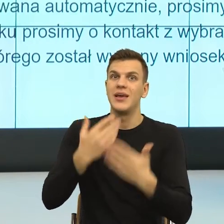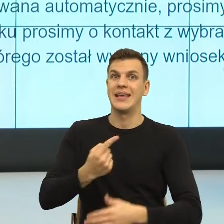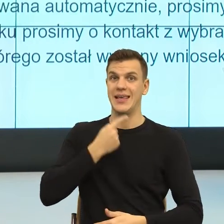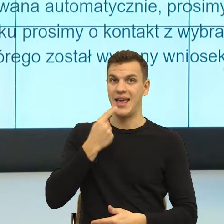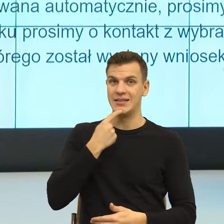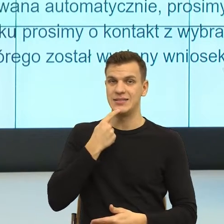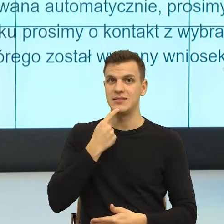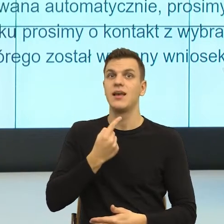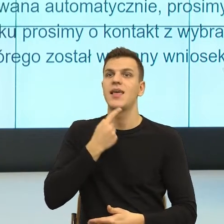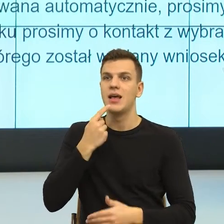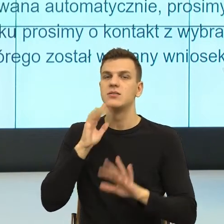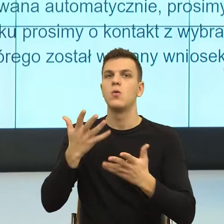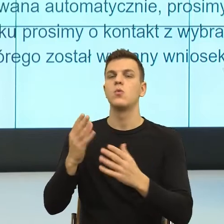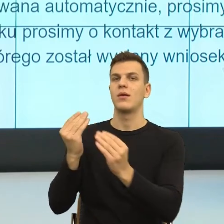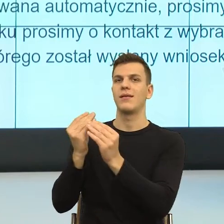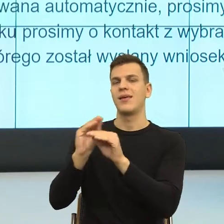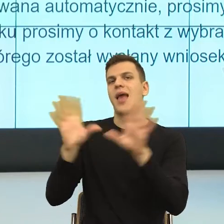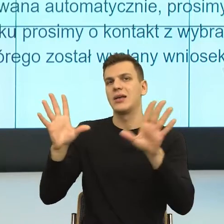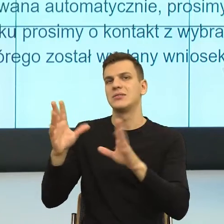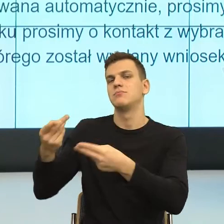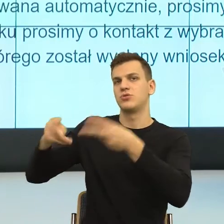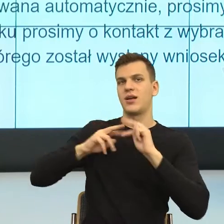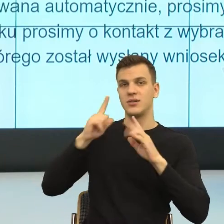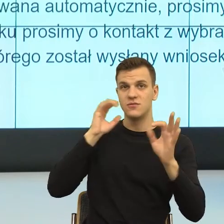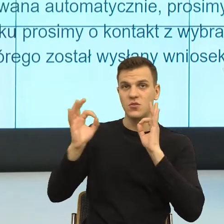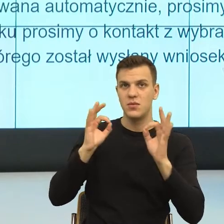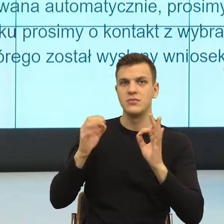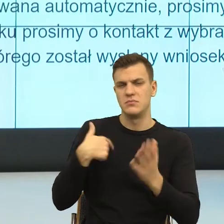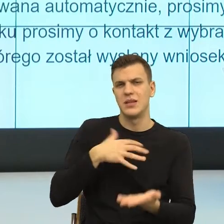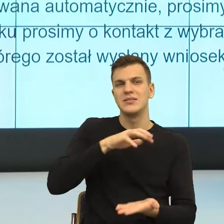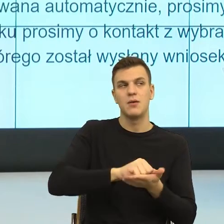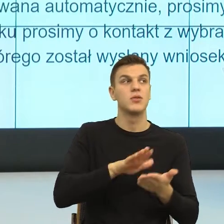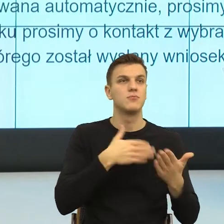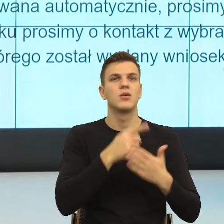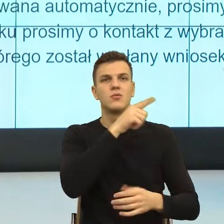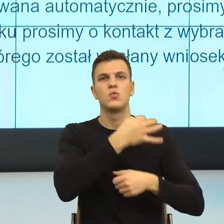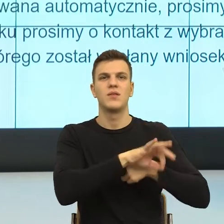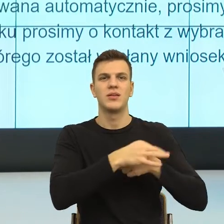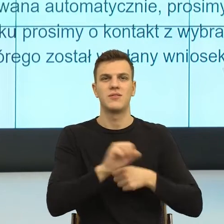bo to jest oczywiste i tym się zajmuje Uniwersytet Wrocławski, ale też na poziomie psychologicznym, w którym ja,